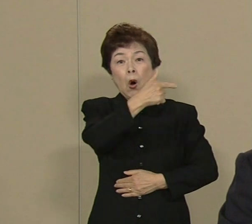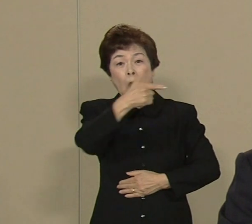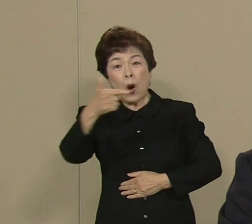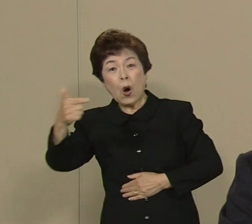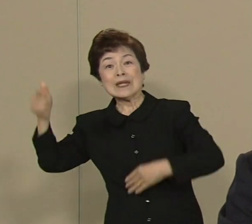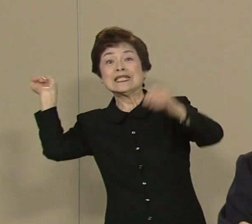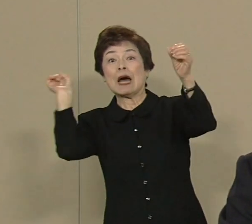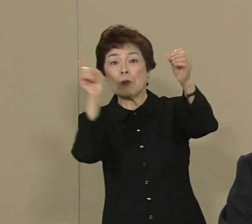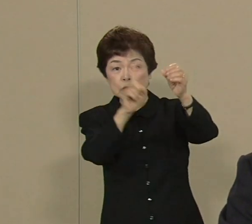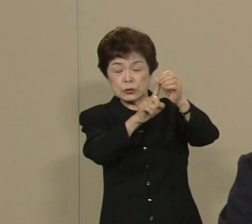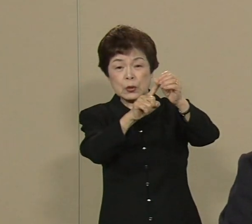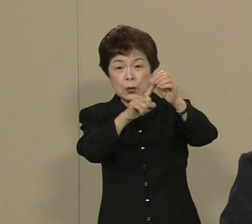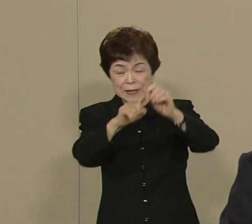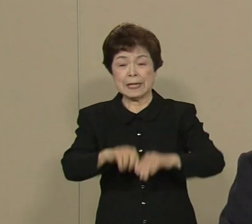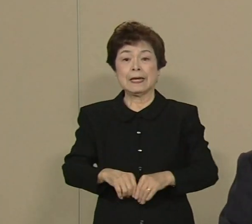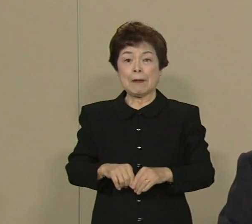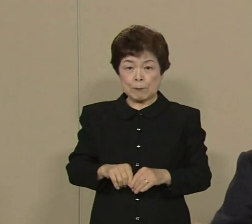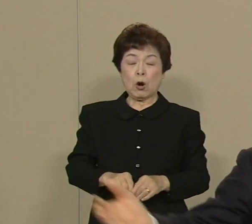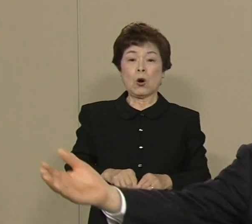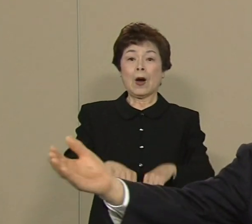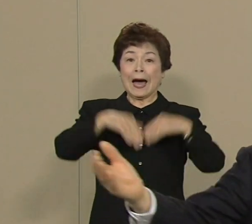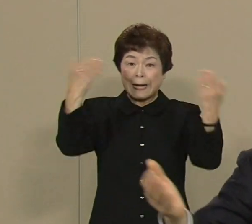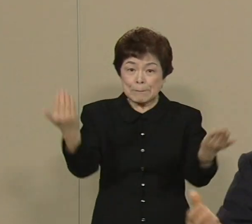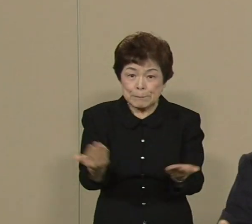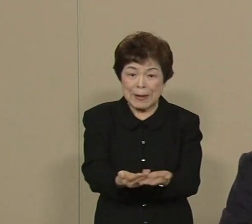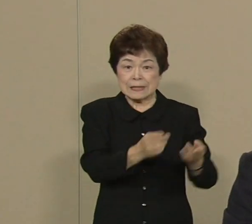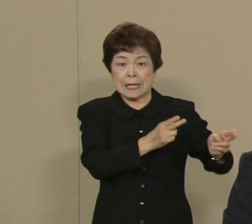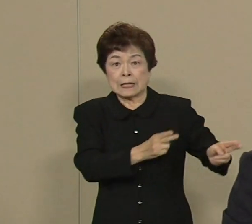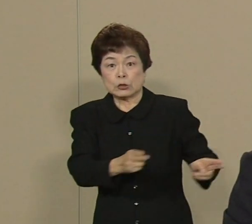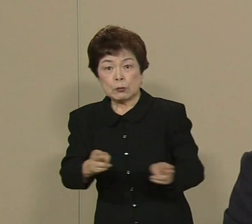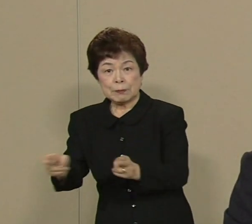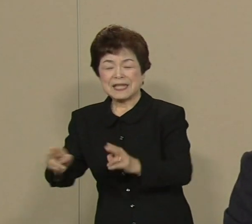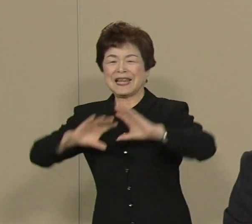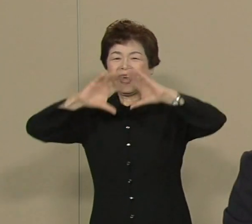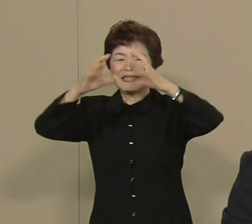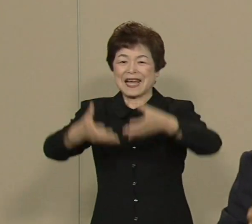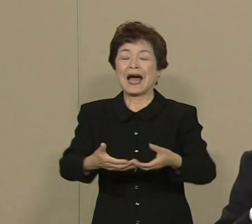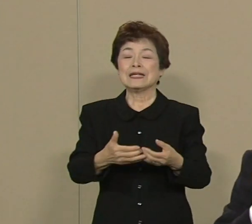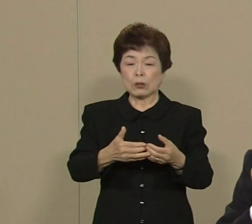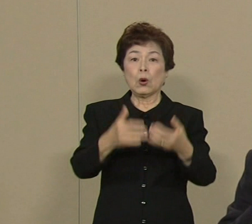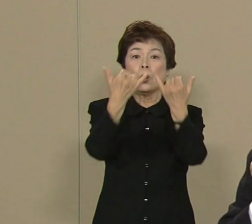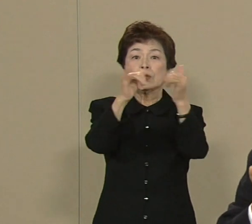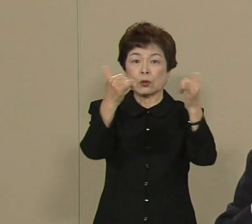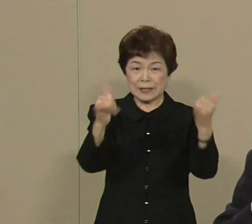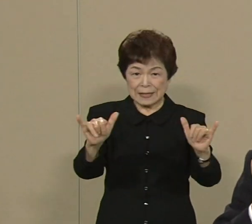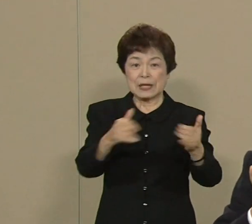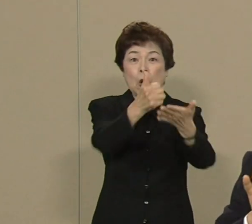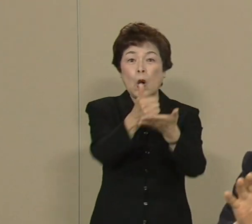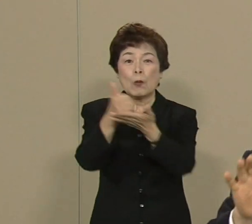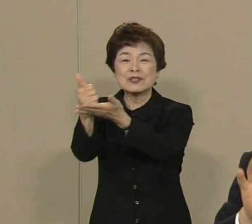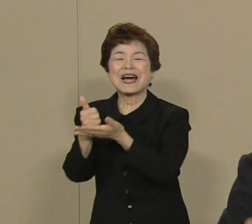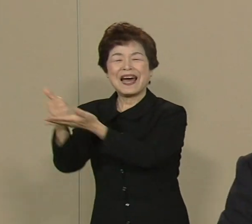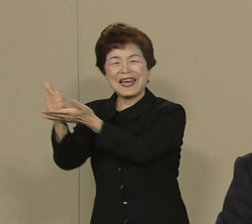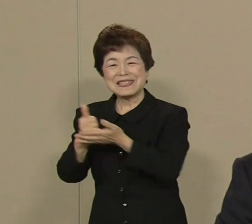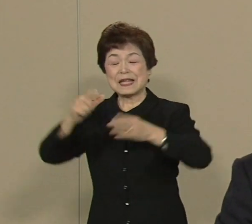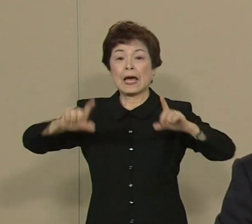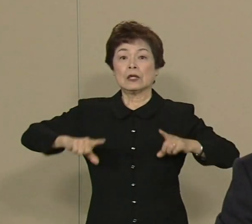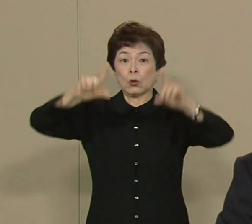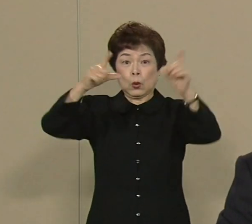万全の準備をして 世界の人々をお迎えして 東京の魅力というのを 世界中に発信していきたい